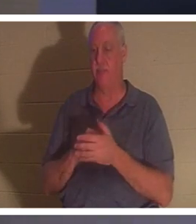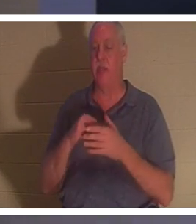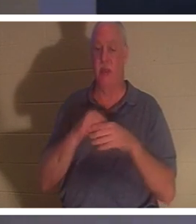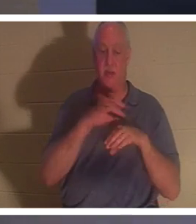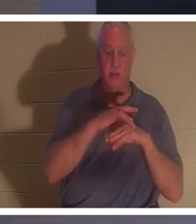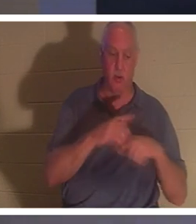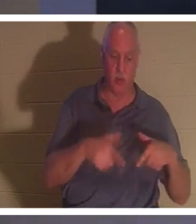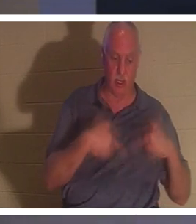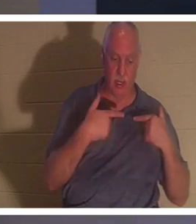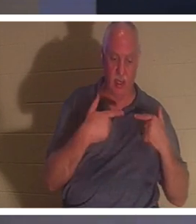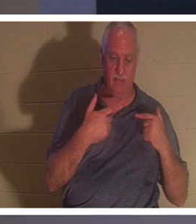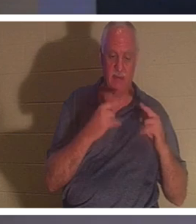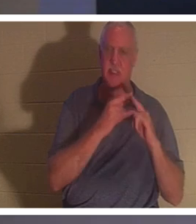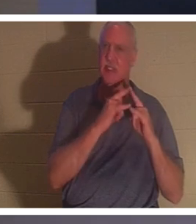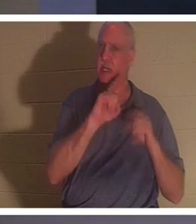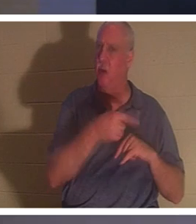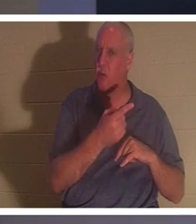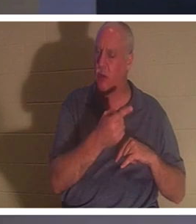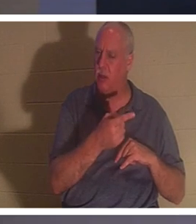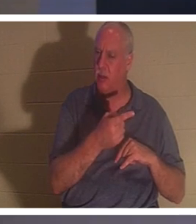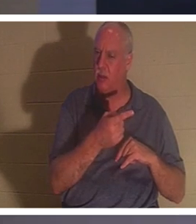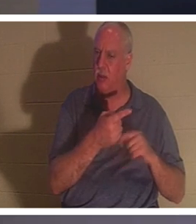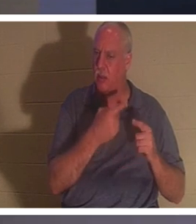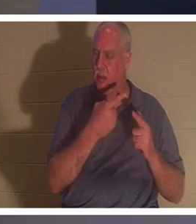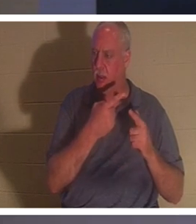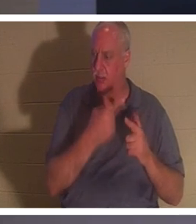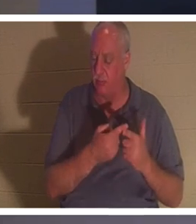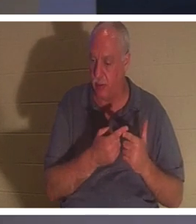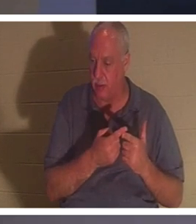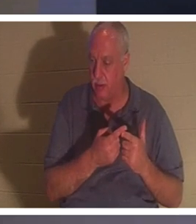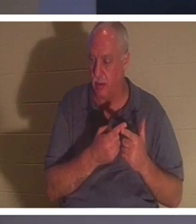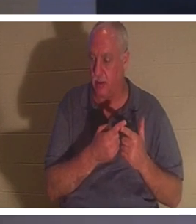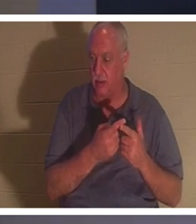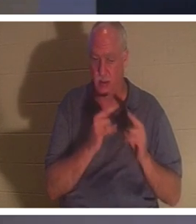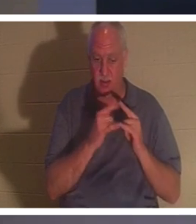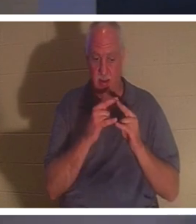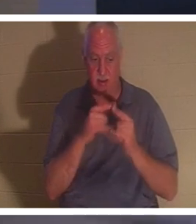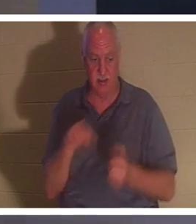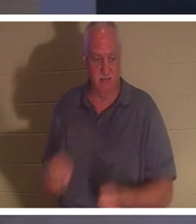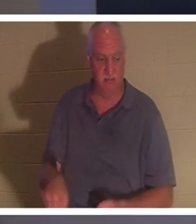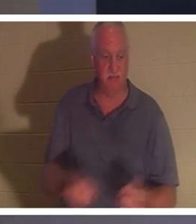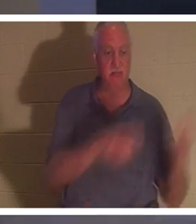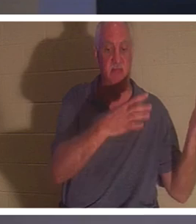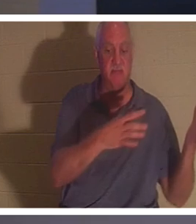всего лишь шатер. И есть момент, когда мы выбиваем колышки для палатки. Сворачиваем палатку,